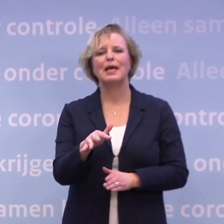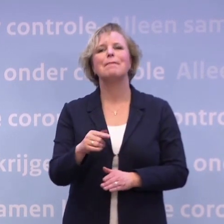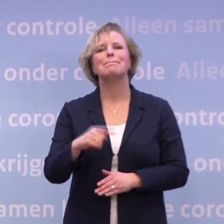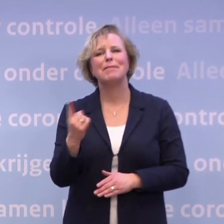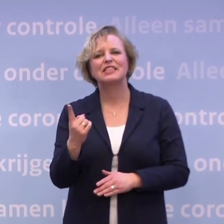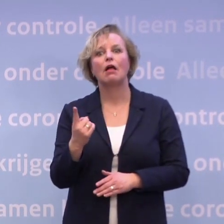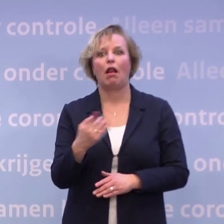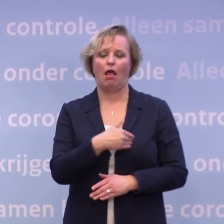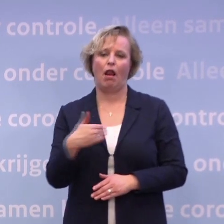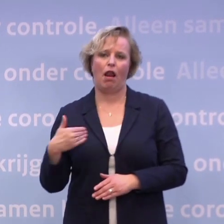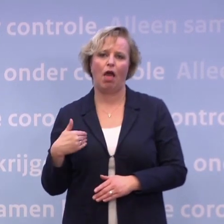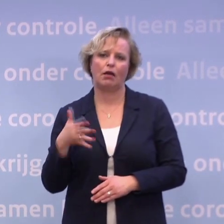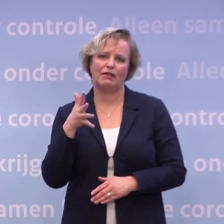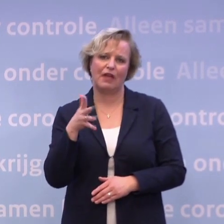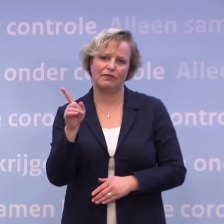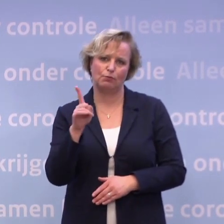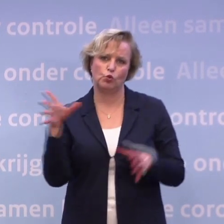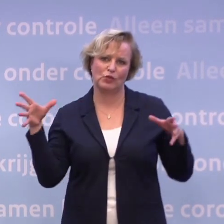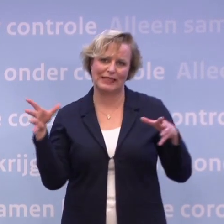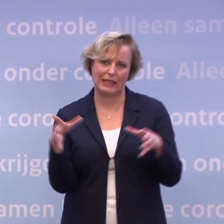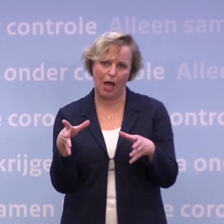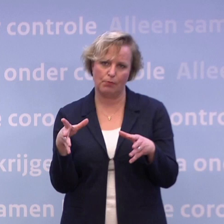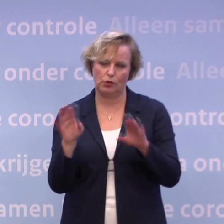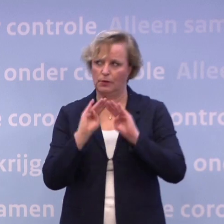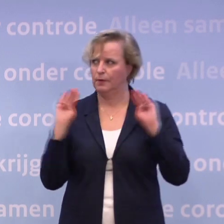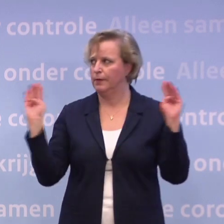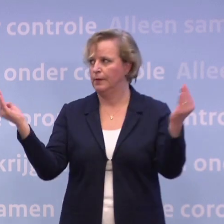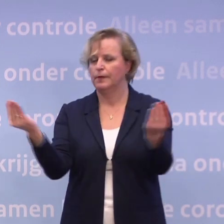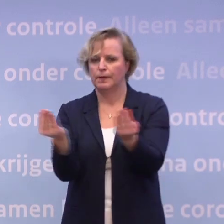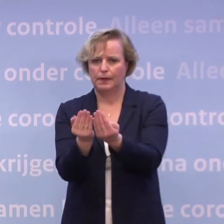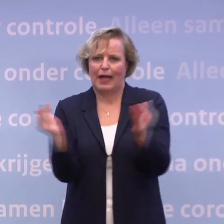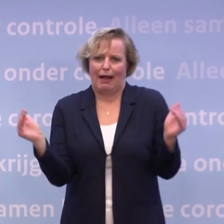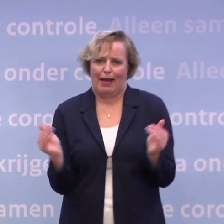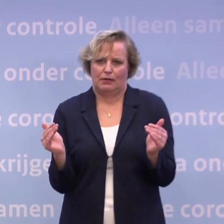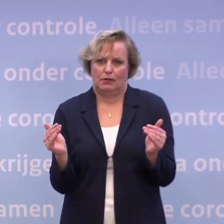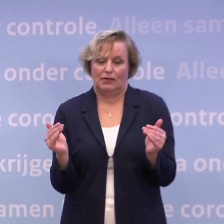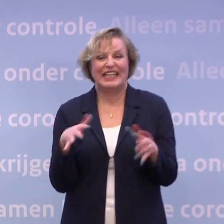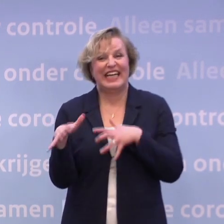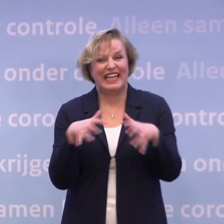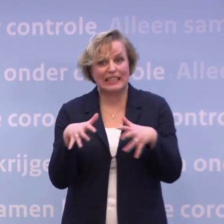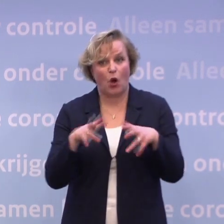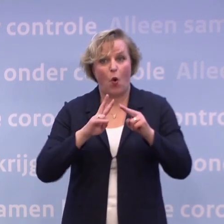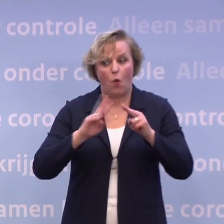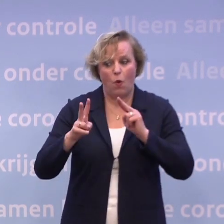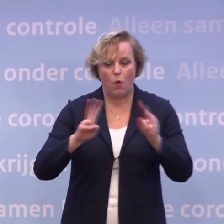...langer dan vijftien minuten bij elkaar bent in een kleinere ruimte. Dus het risico dat het daar overspringt, is gewoon reëel.